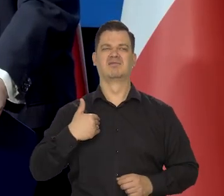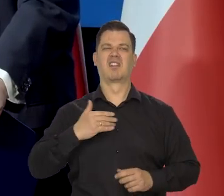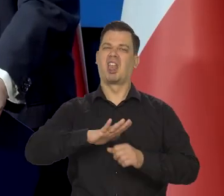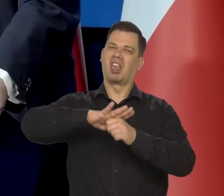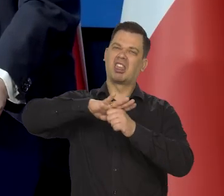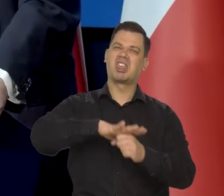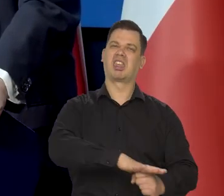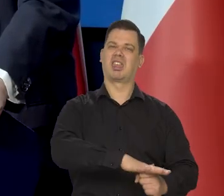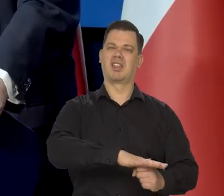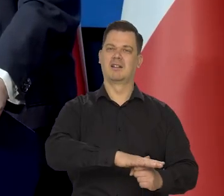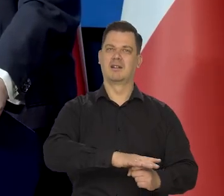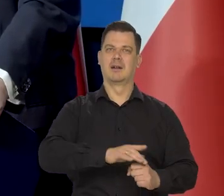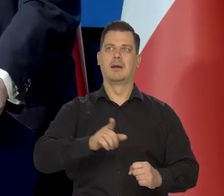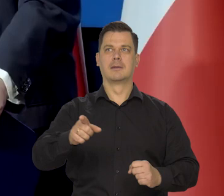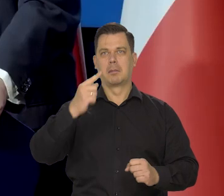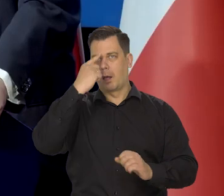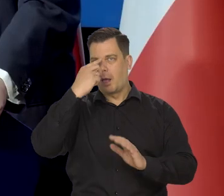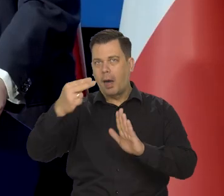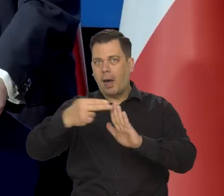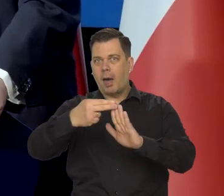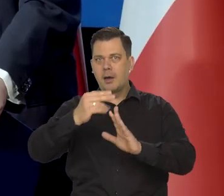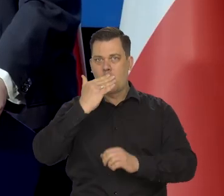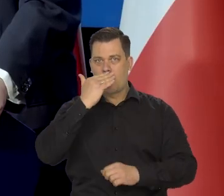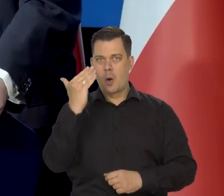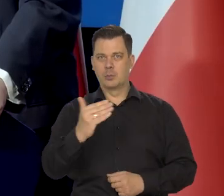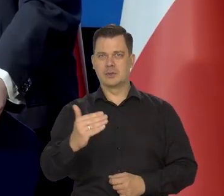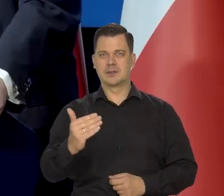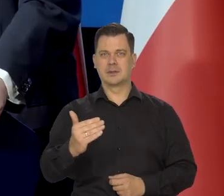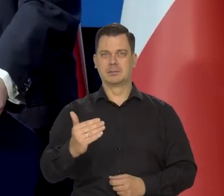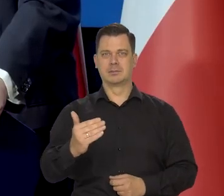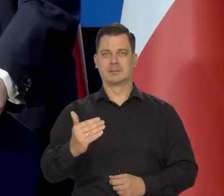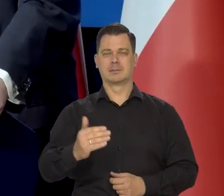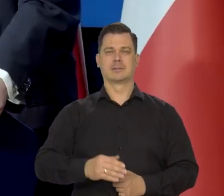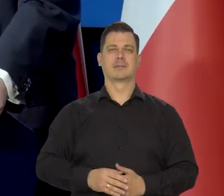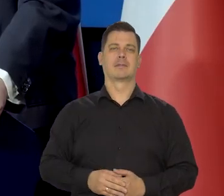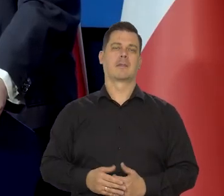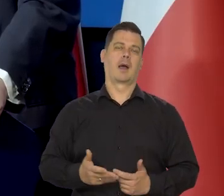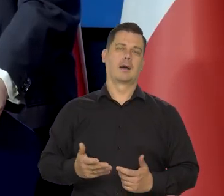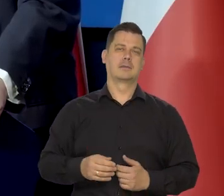tylko właśnie jakieś tam złogi jeszcze komunistyczne, postkomunistyczne,